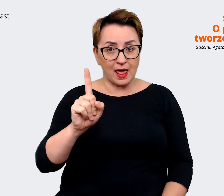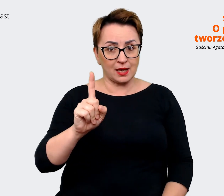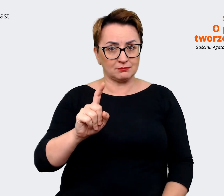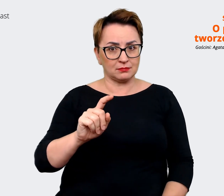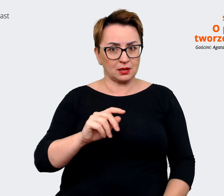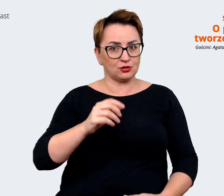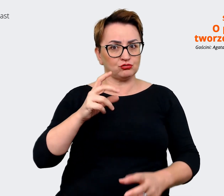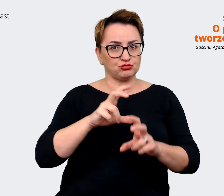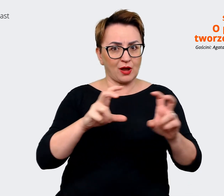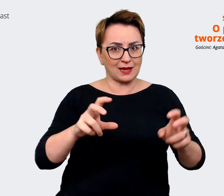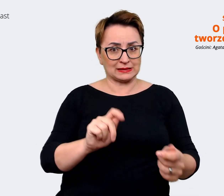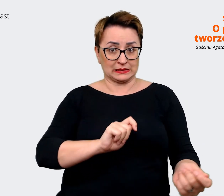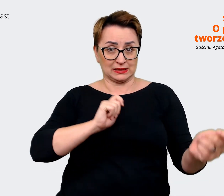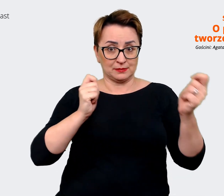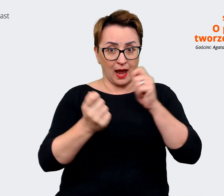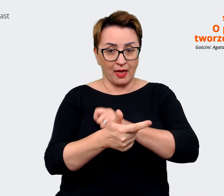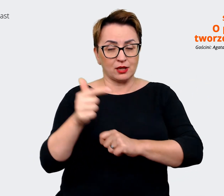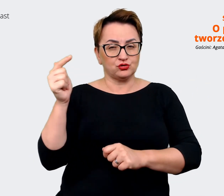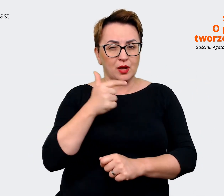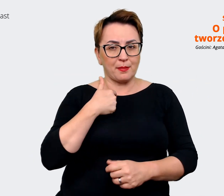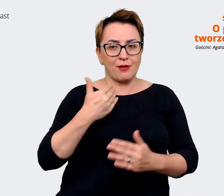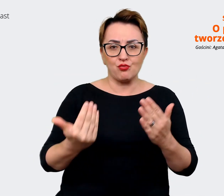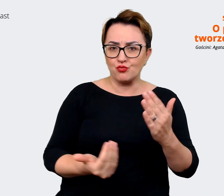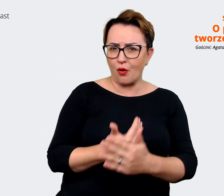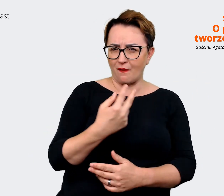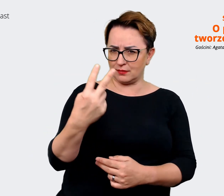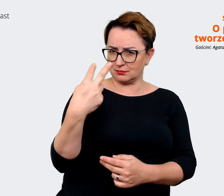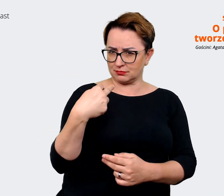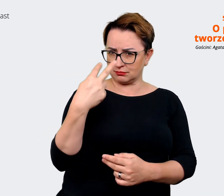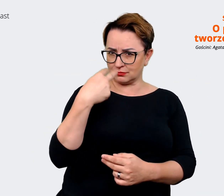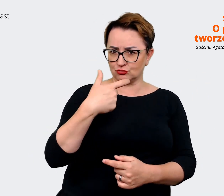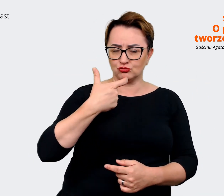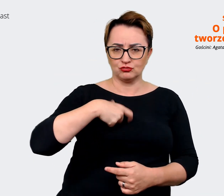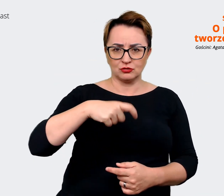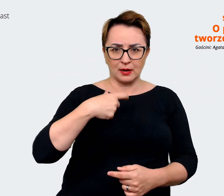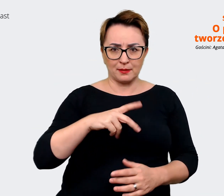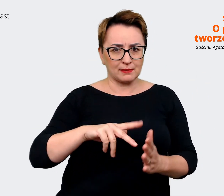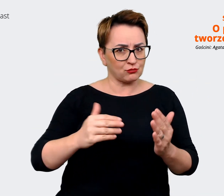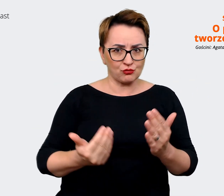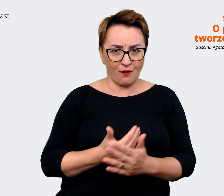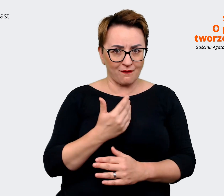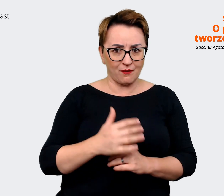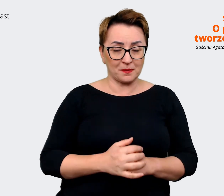trochę zdefiniować i przyjrzeć sobie na nowo. Także dla mnie jest to, tak osobiście mogę jeszcze